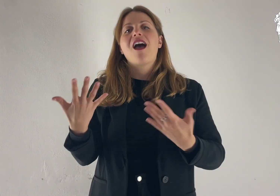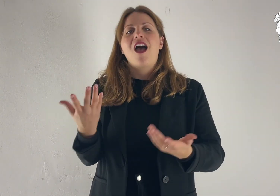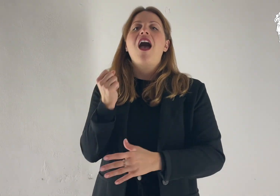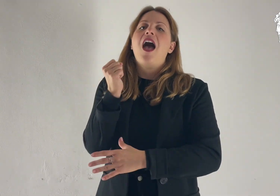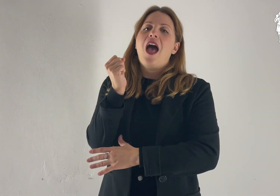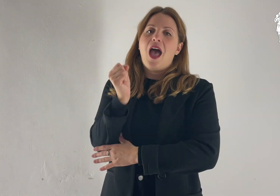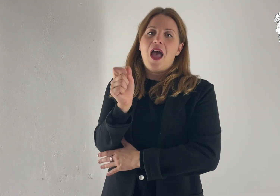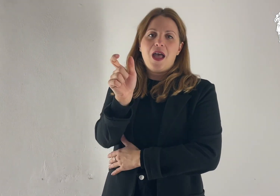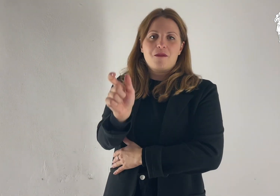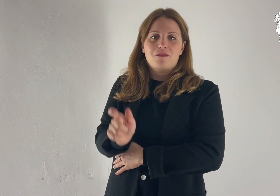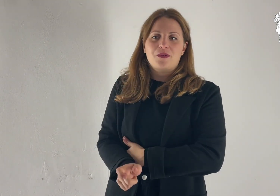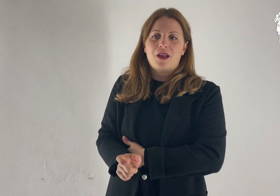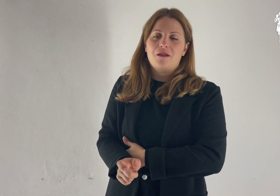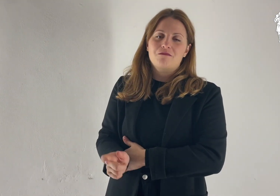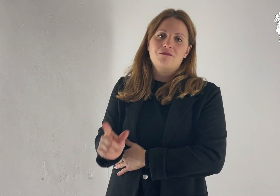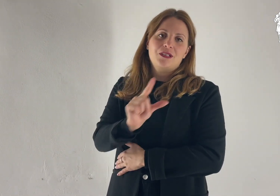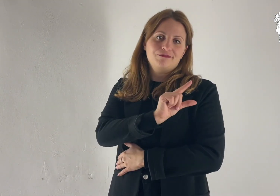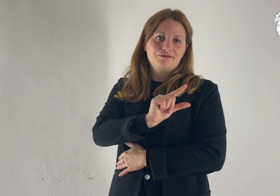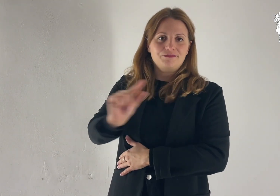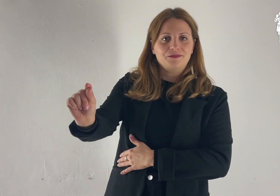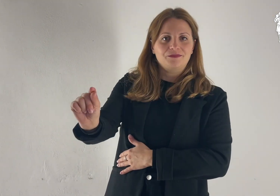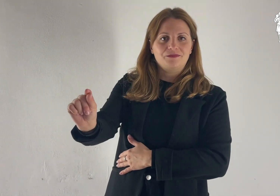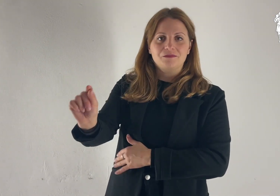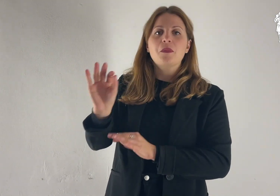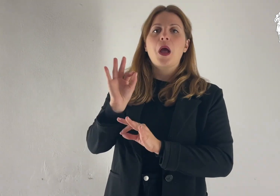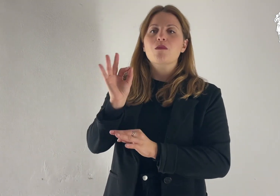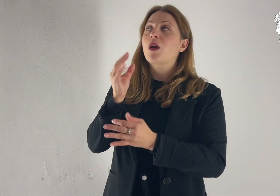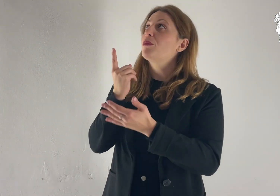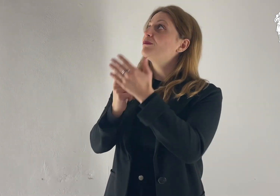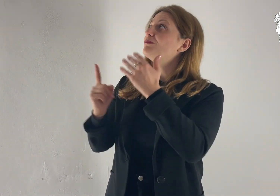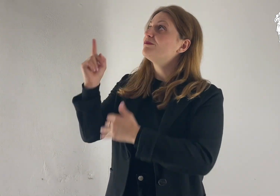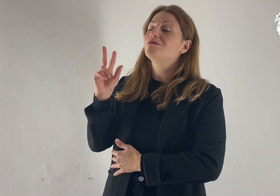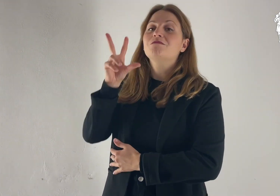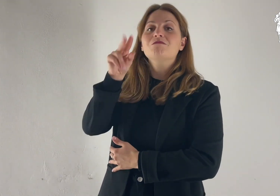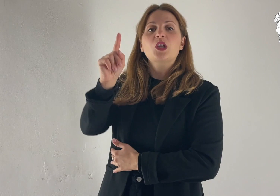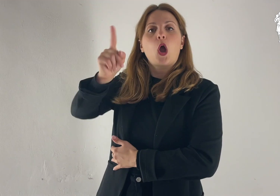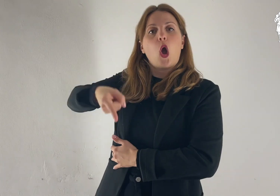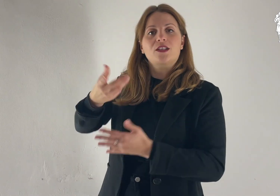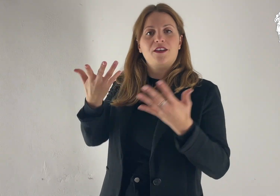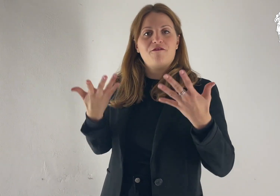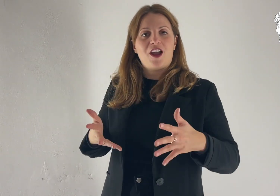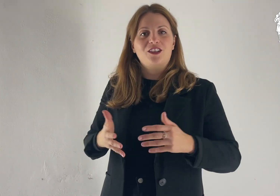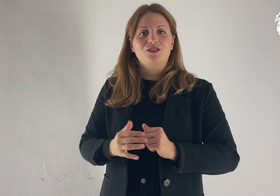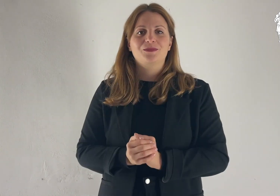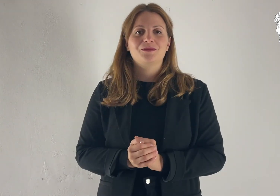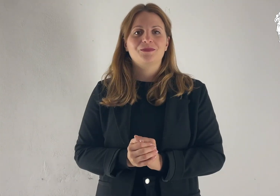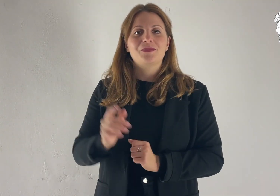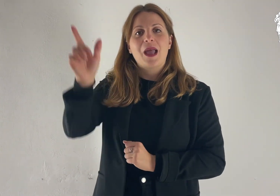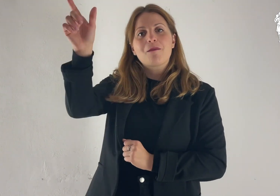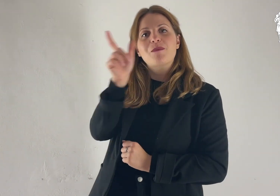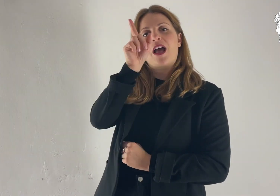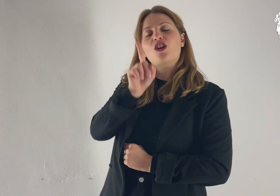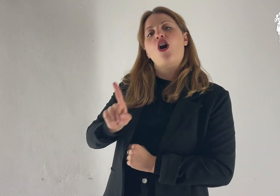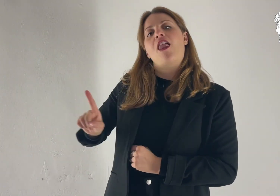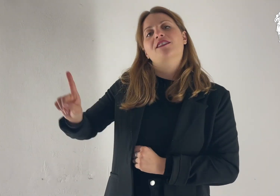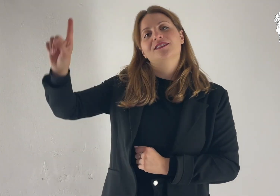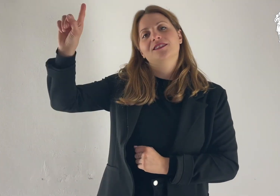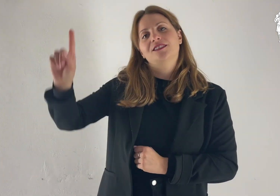Allora Abram partì, come gli aveva ordinato il Signore. Parola di Dio.